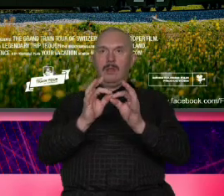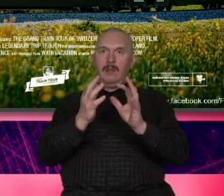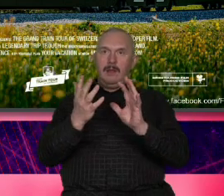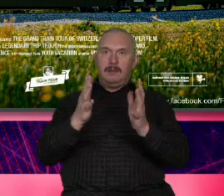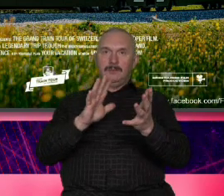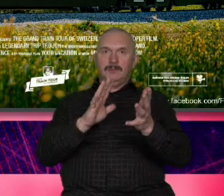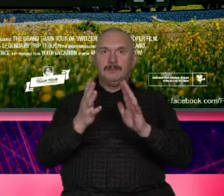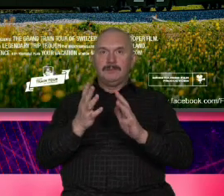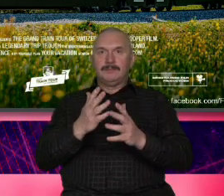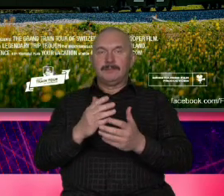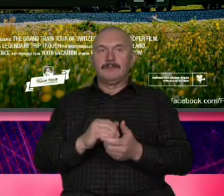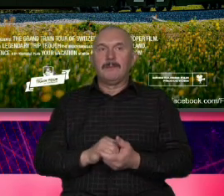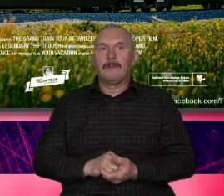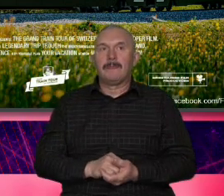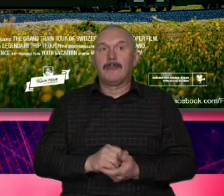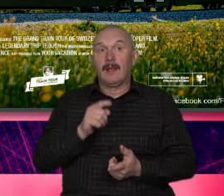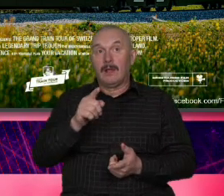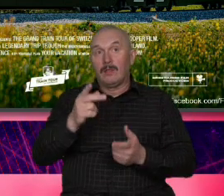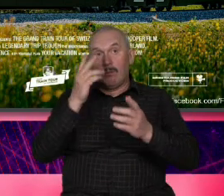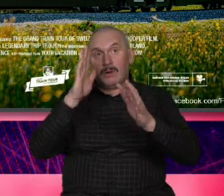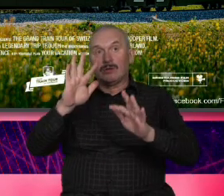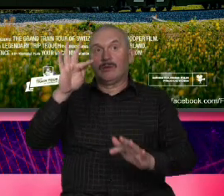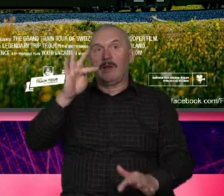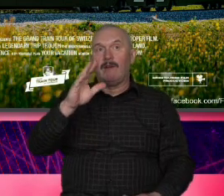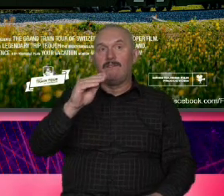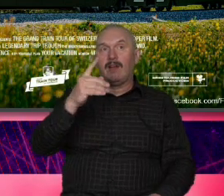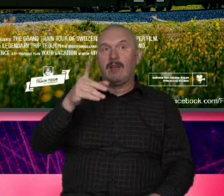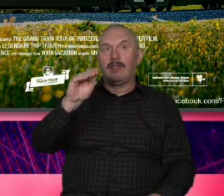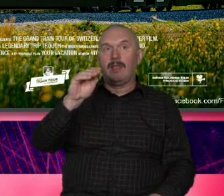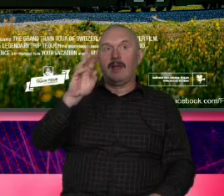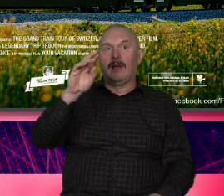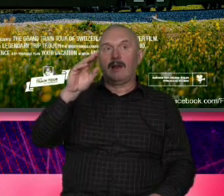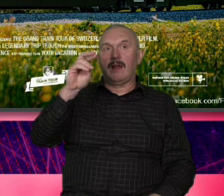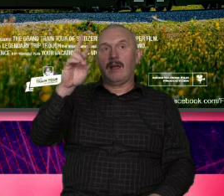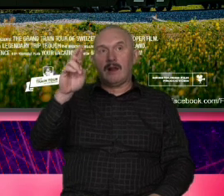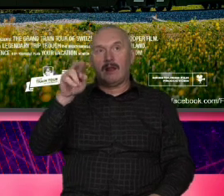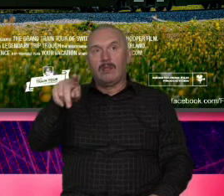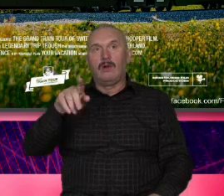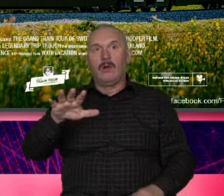odtajało Federer i to miejsce i to nie jest